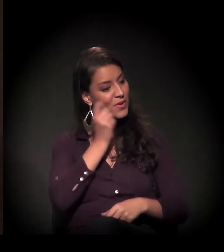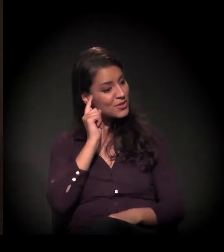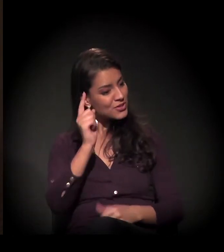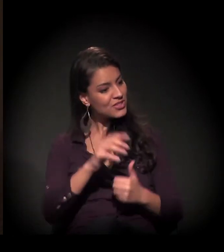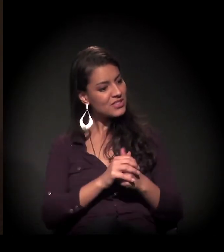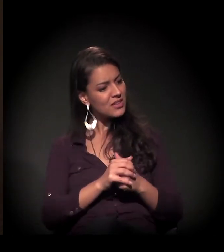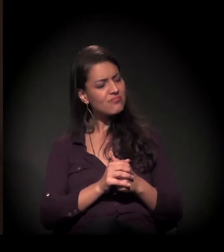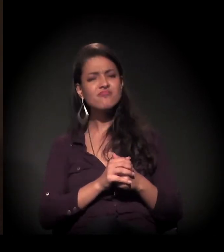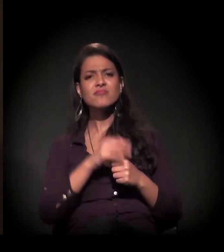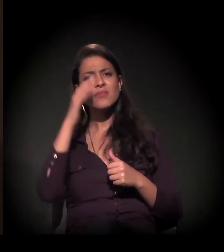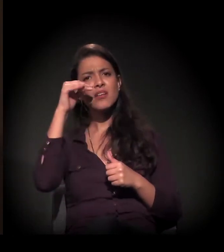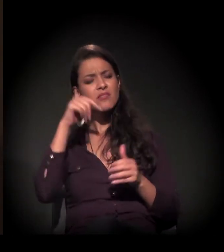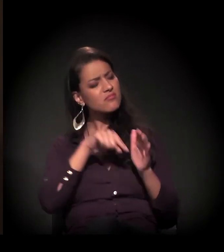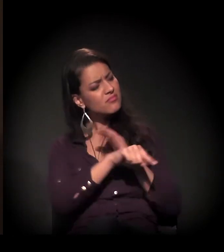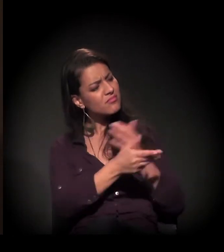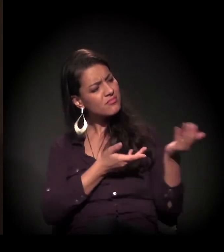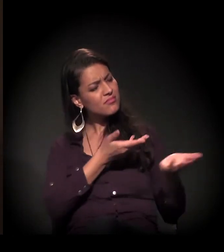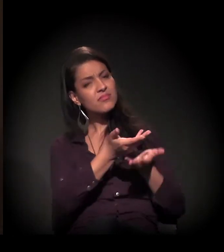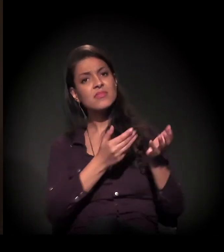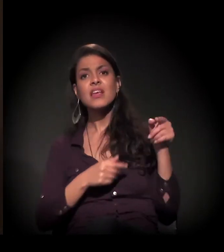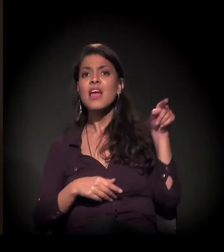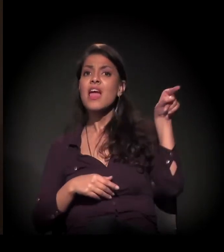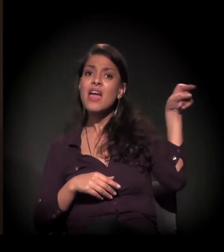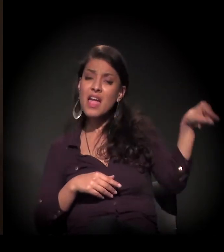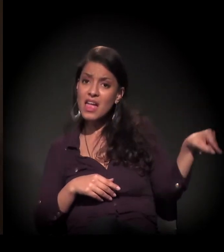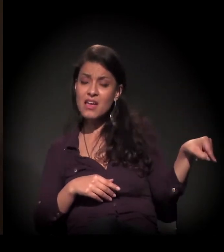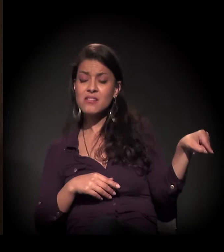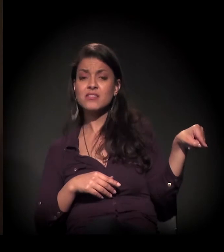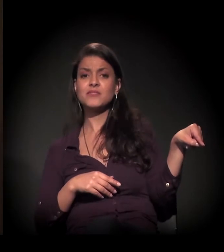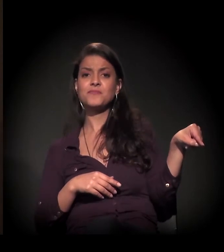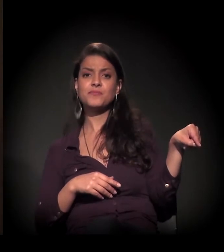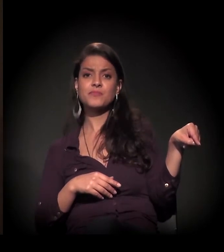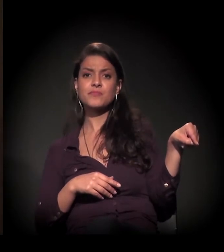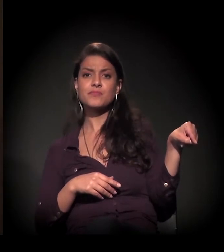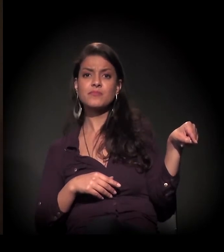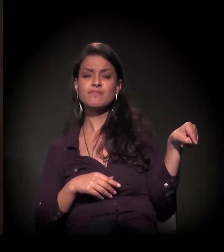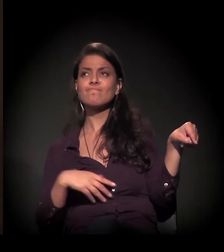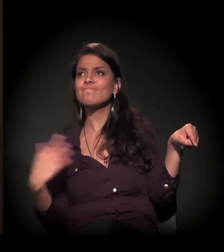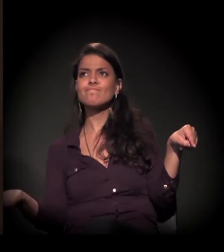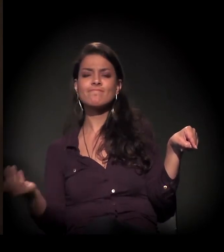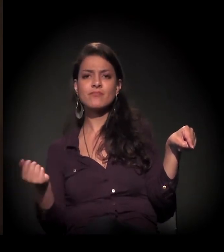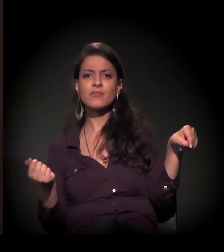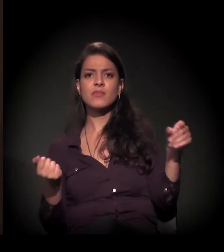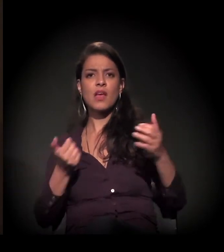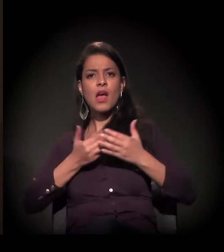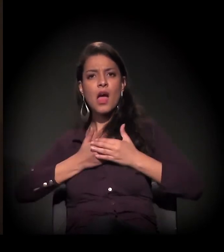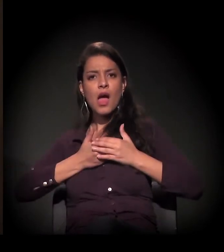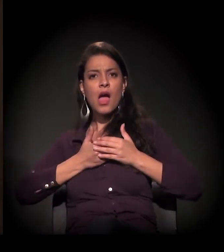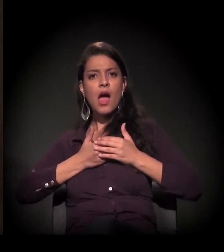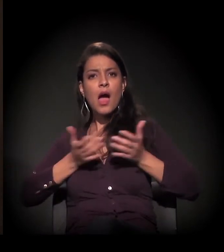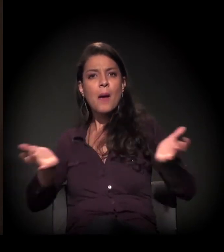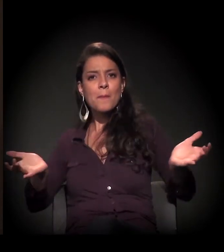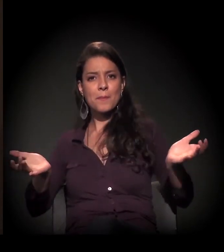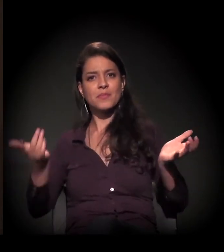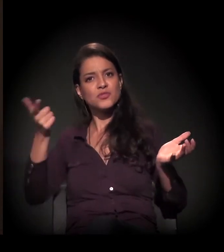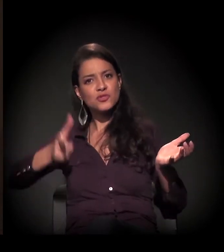querer saber da história dele; deixar ele se abrir para a vida.